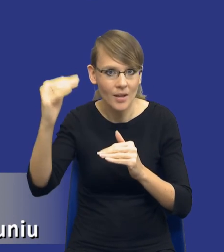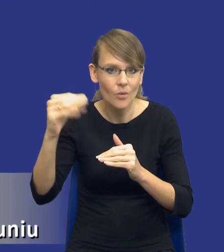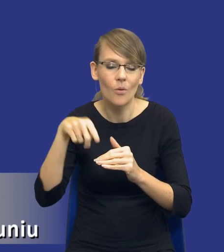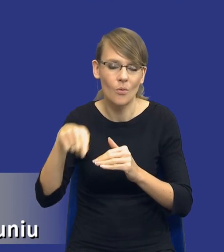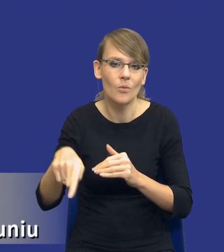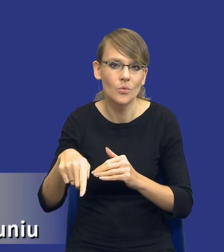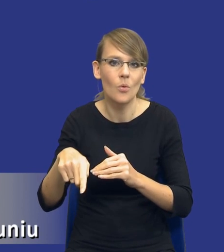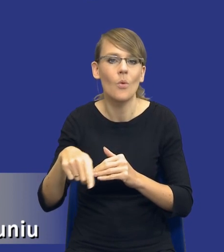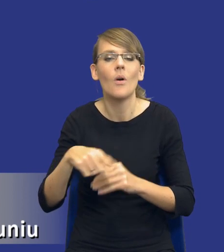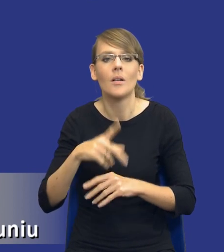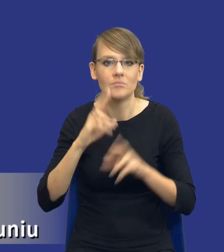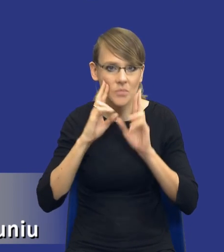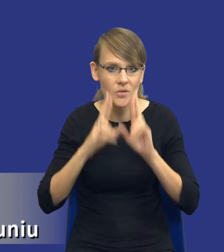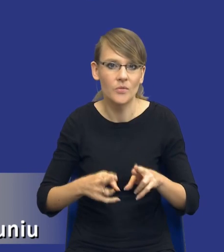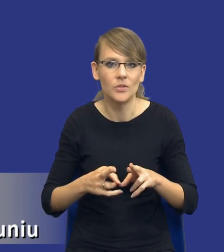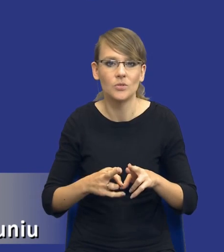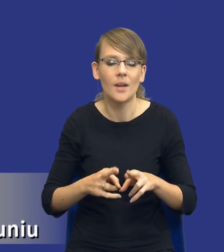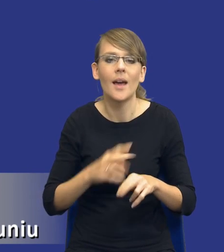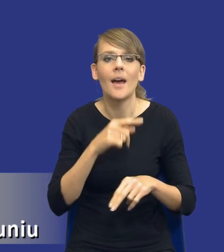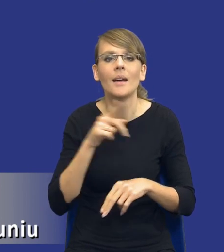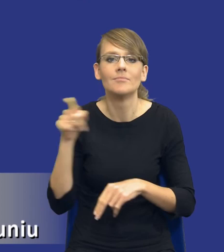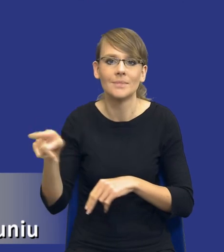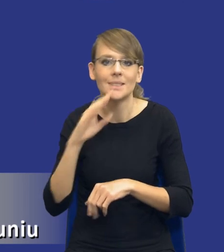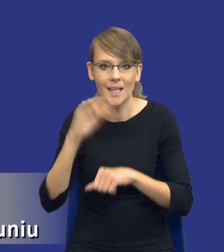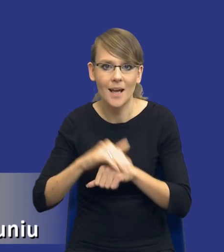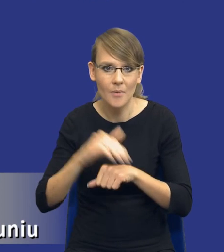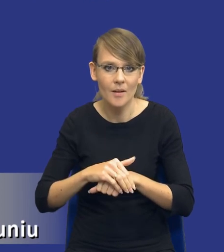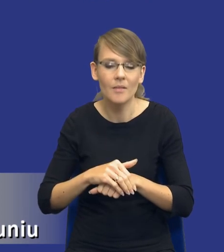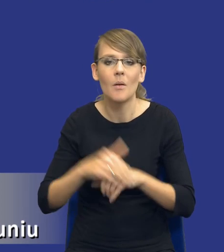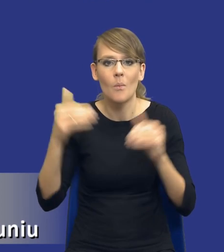że rzeczywiście, drodzy Państwo, zamawiający przemyśli swoją decyzję